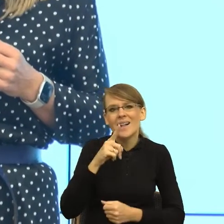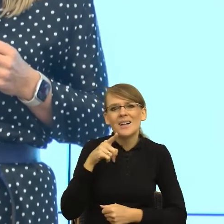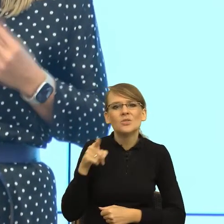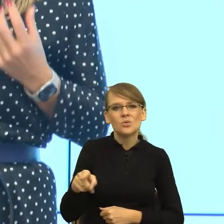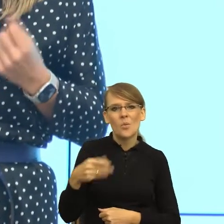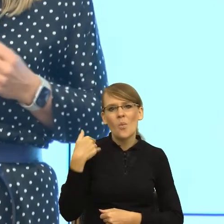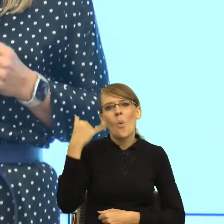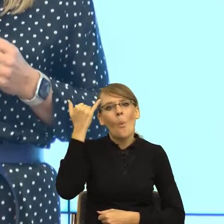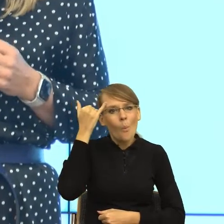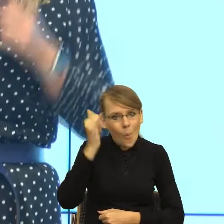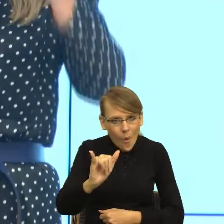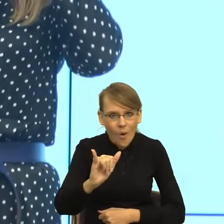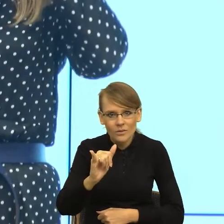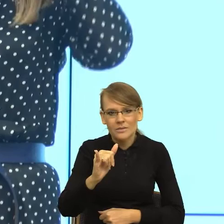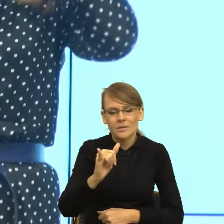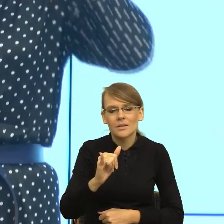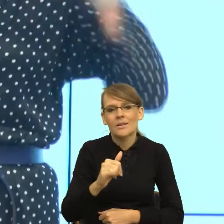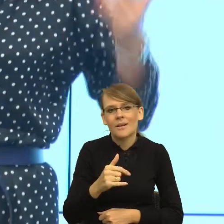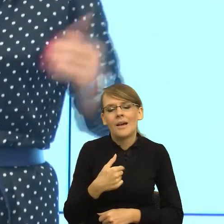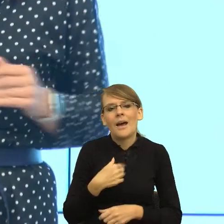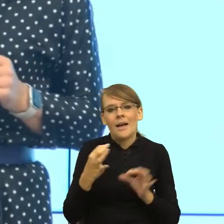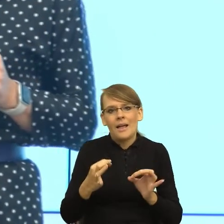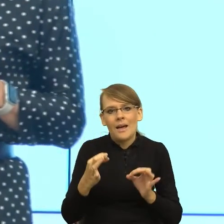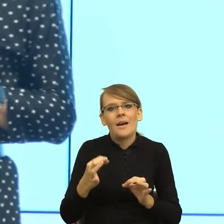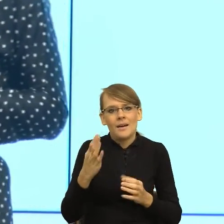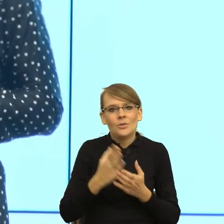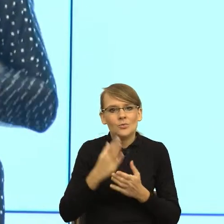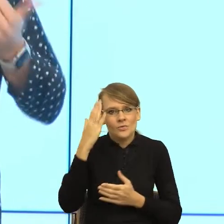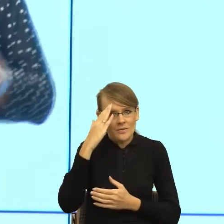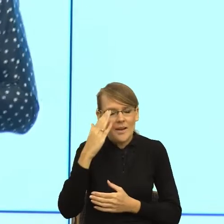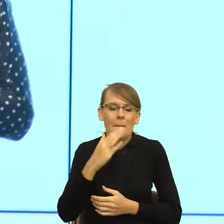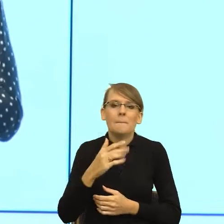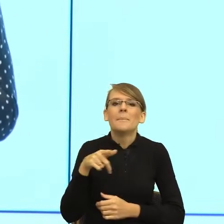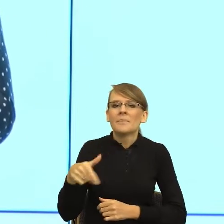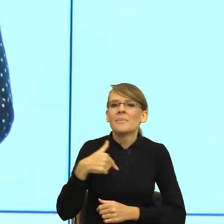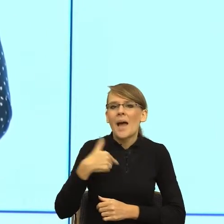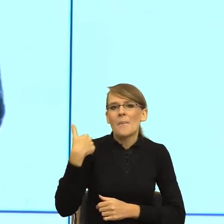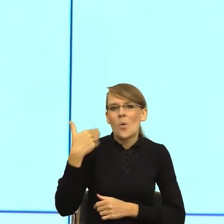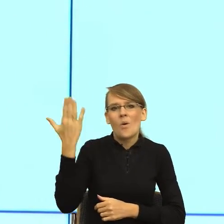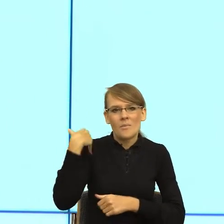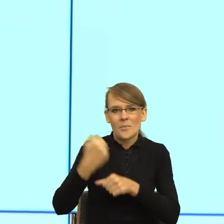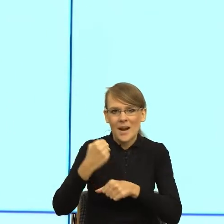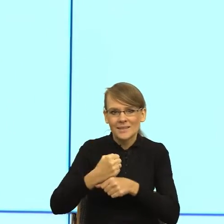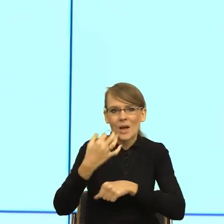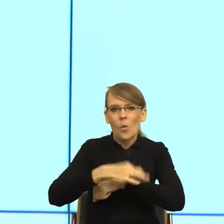głęboki wniosek. Mianowicie ja, jeszcze kiedy pracowałam na polonistyce na Uniwersytecie Jagiellońskim, byłam młodą,